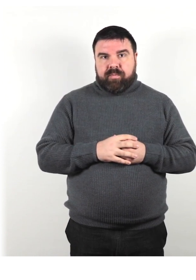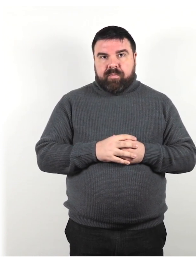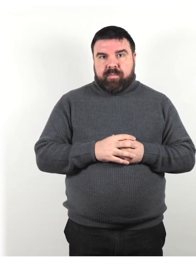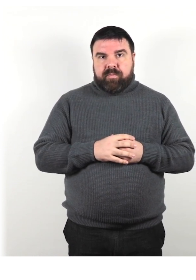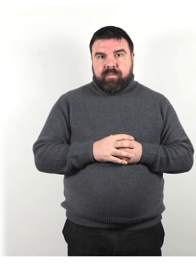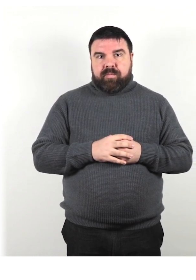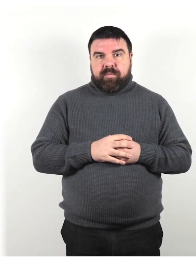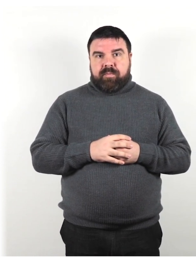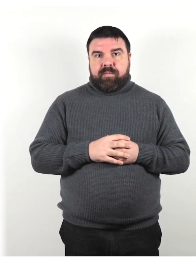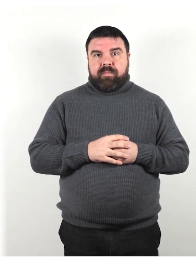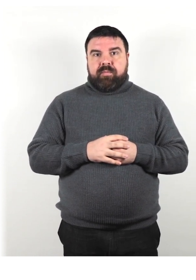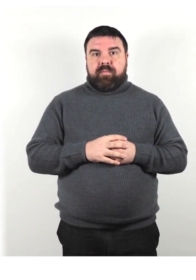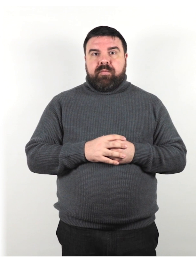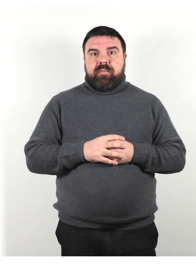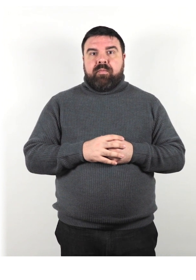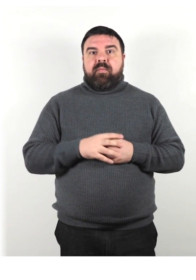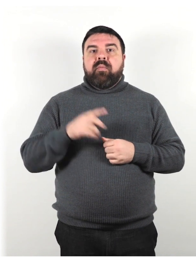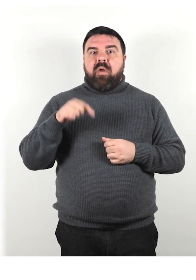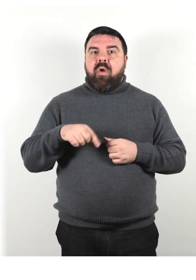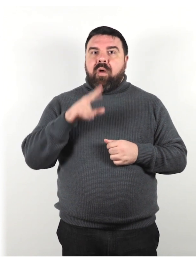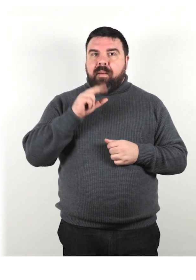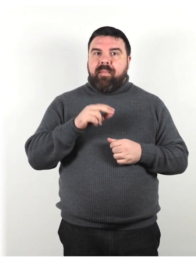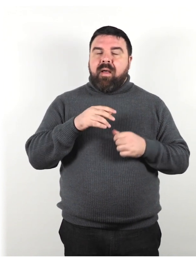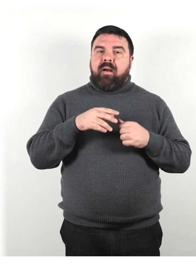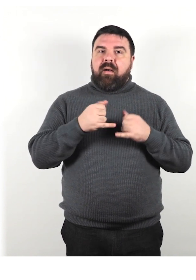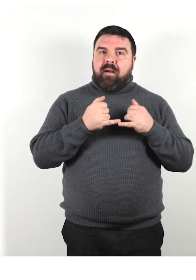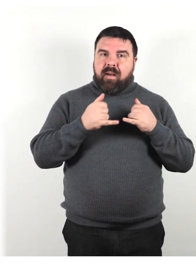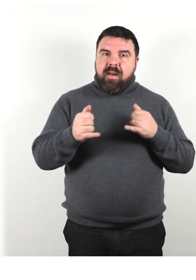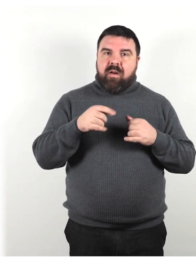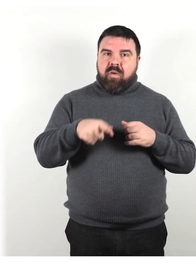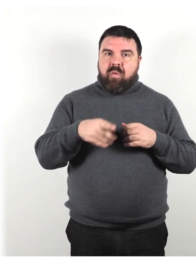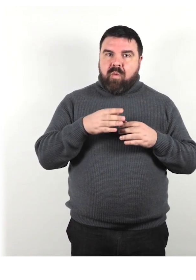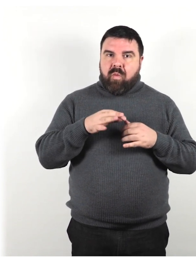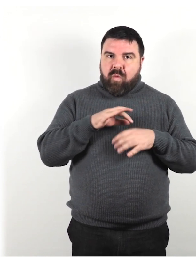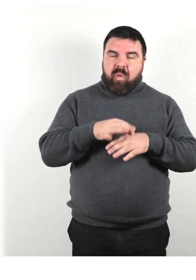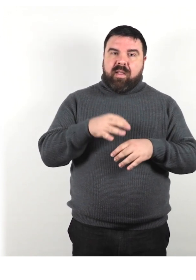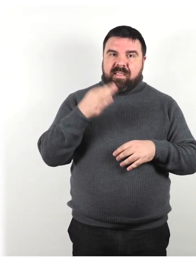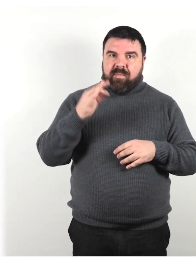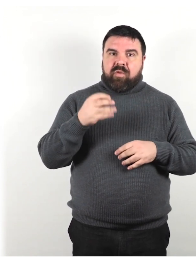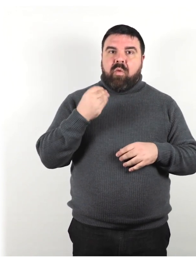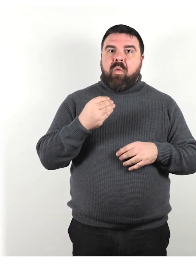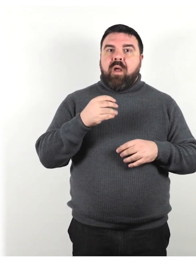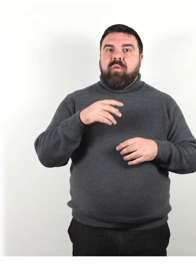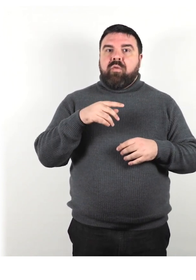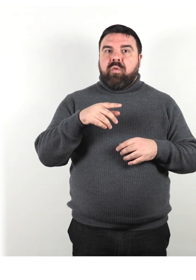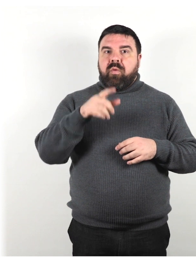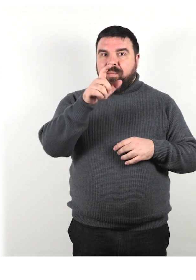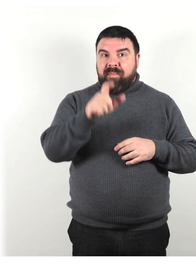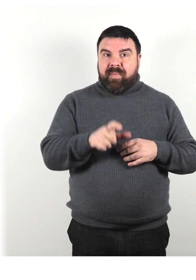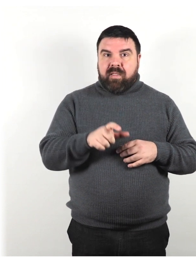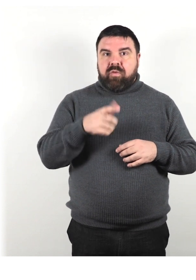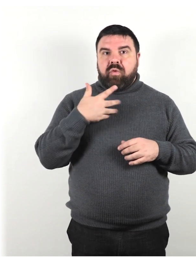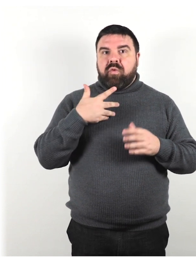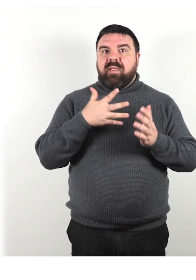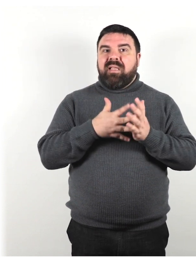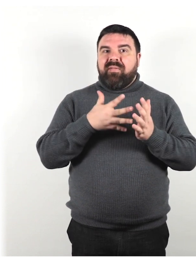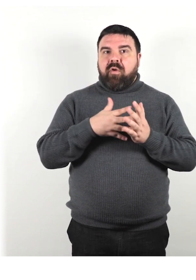Parliamo adesso di linee guida specifiche da seguire quando si comunica con qualcuno che ha una difficoltà nella mobilità